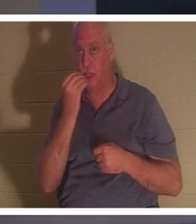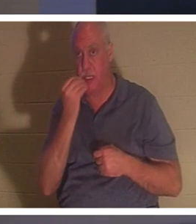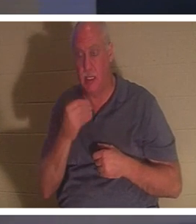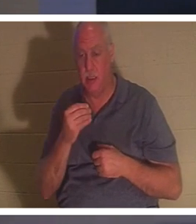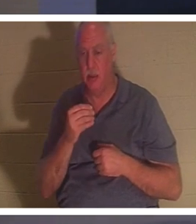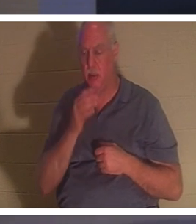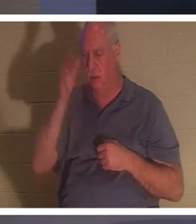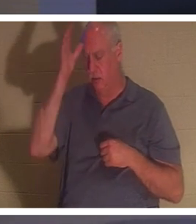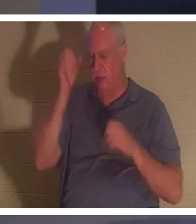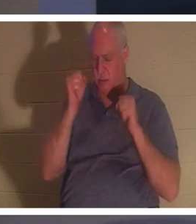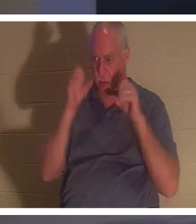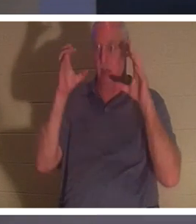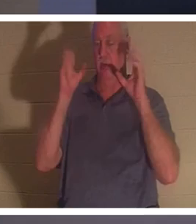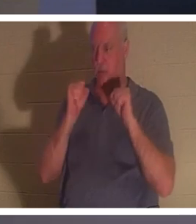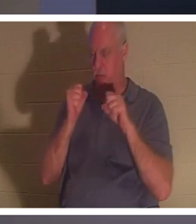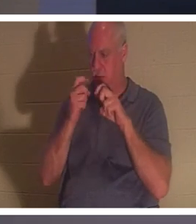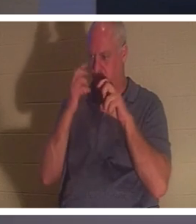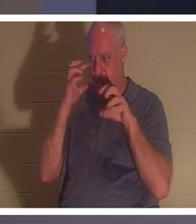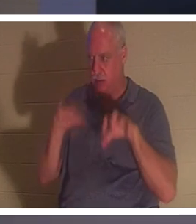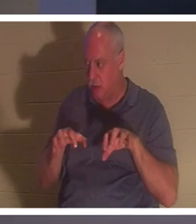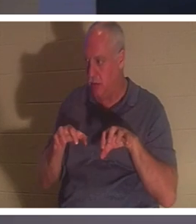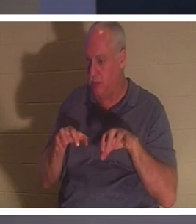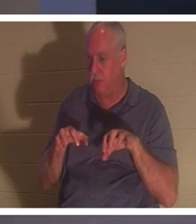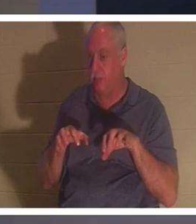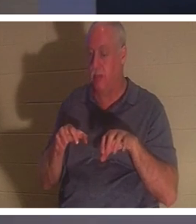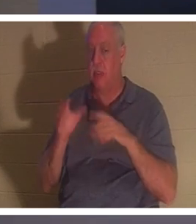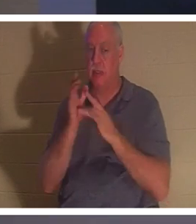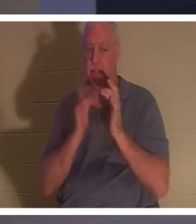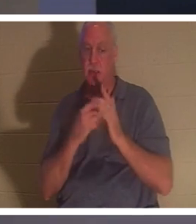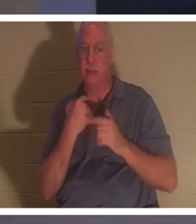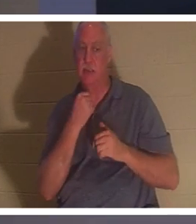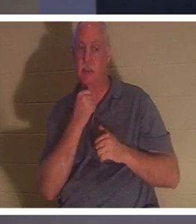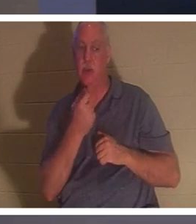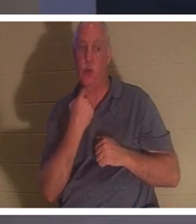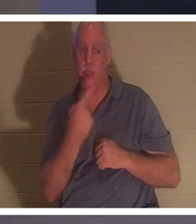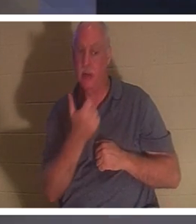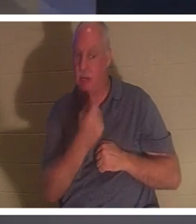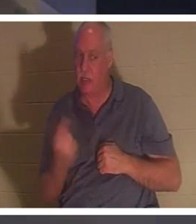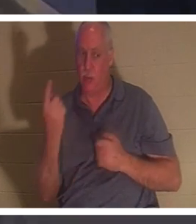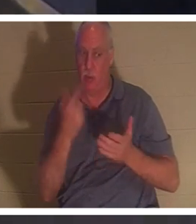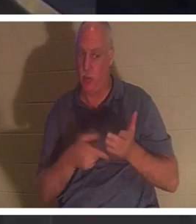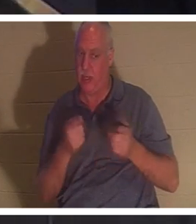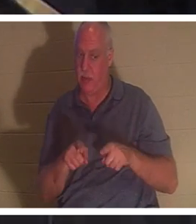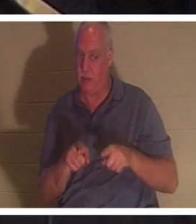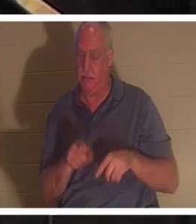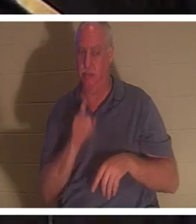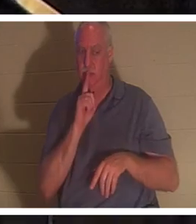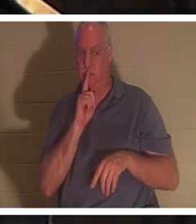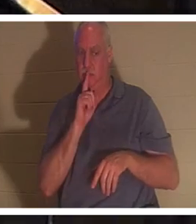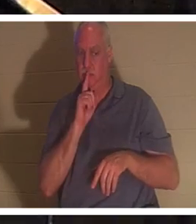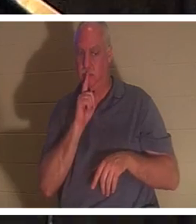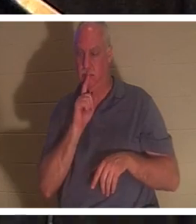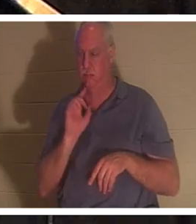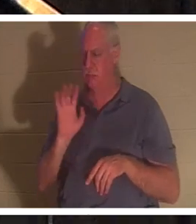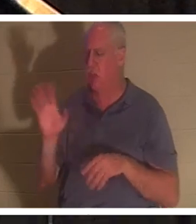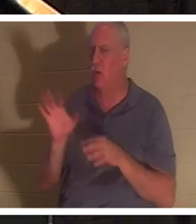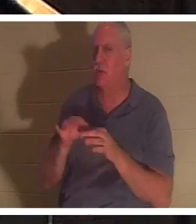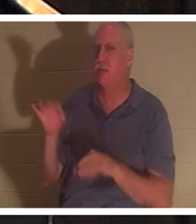लेकिन उसने उन्हें आदेश दिया कि जो कुछ हुआ था उसे किसी को न बताएं।" उसकी आत्मा लौट आई। जब कोई आस्तिक